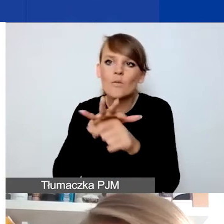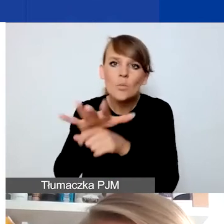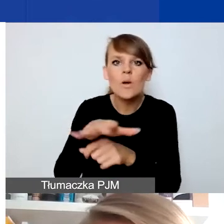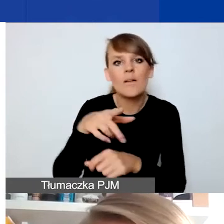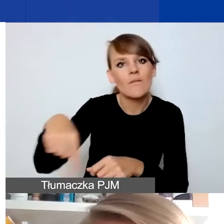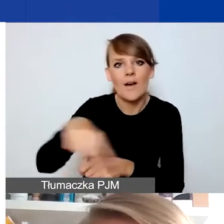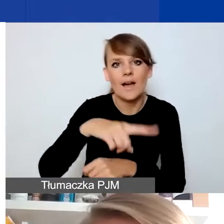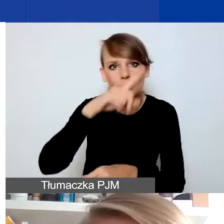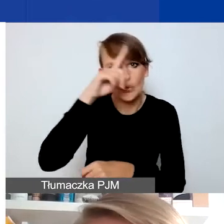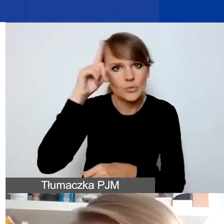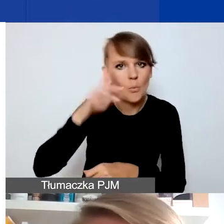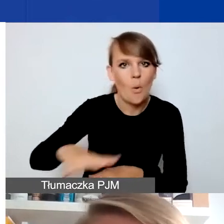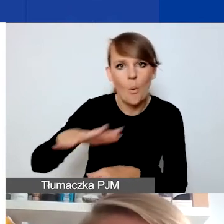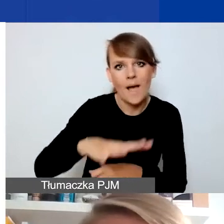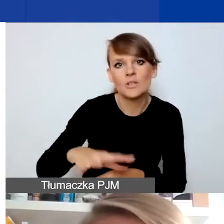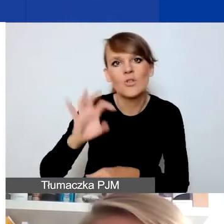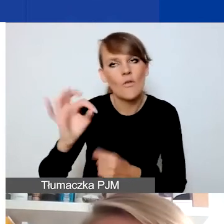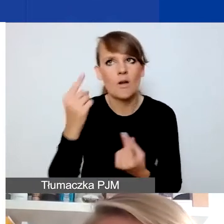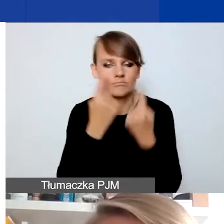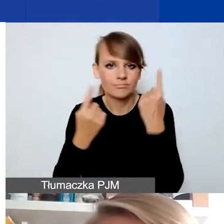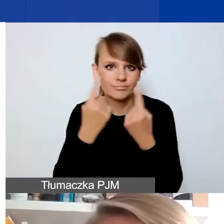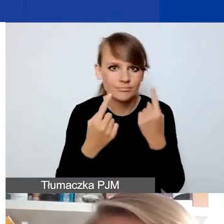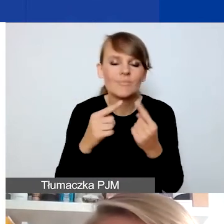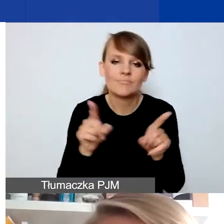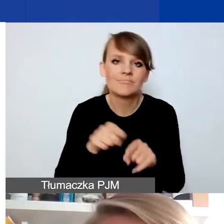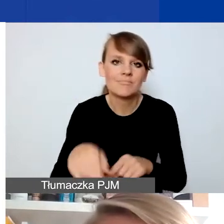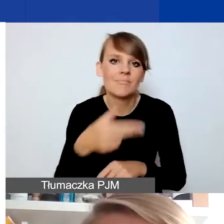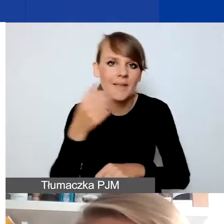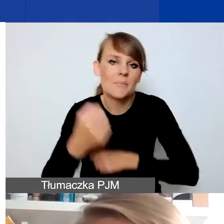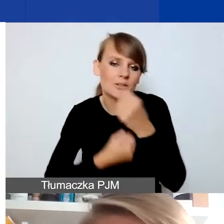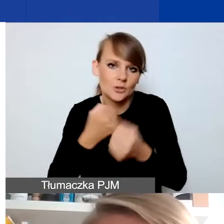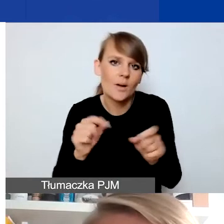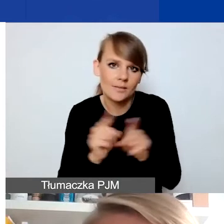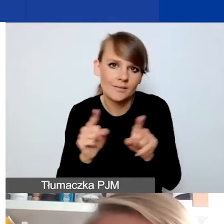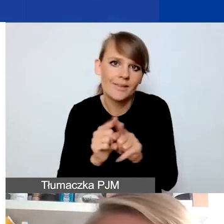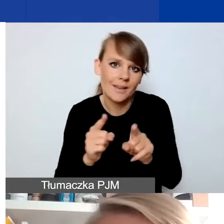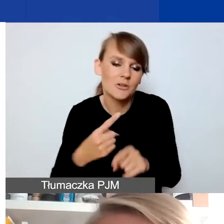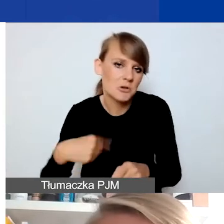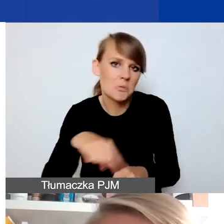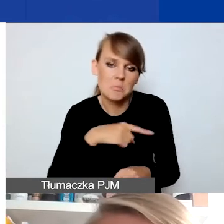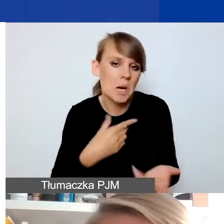To też taka tematyka, takie typy działań, na które zwracamy uwagę i na które czekamy w ramach projektu.